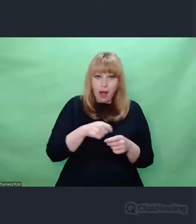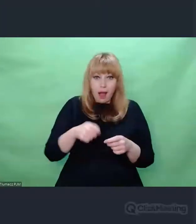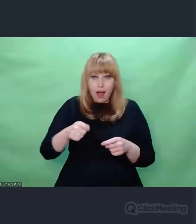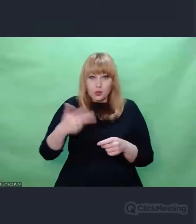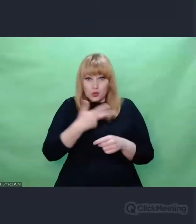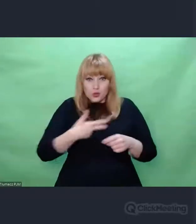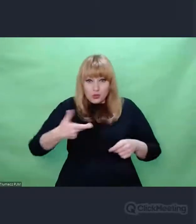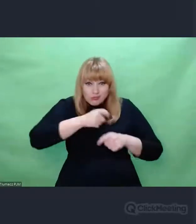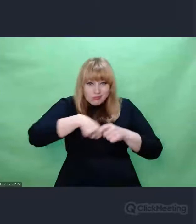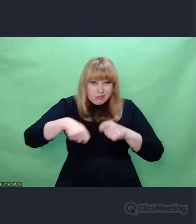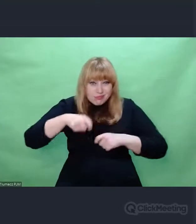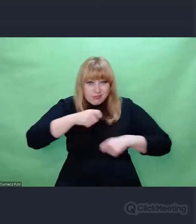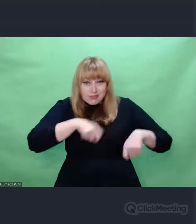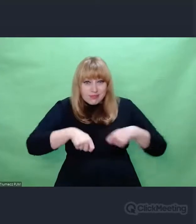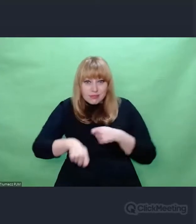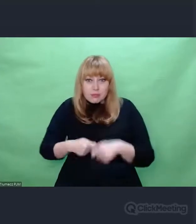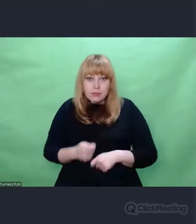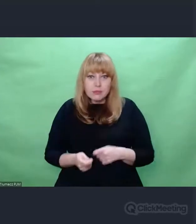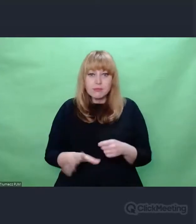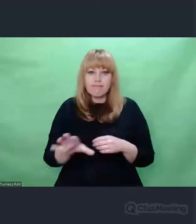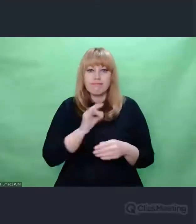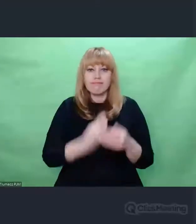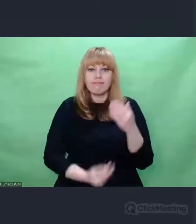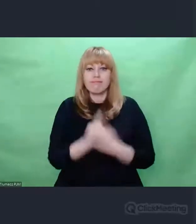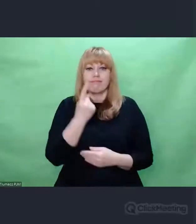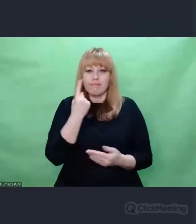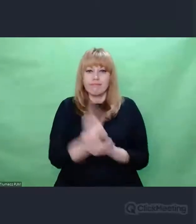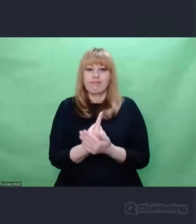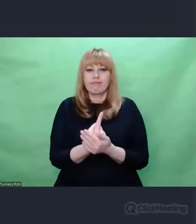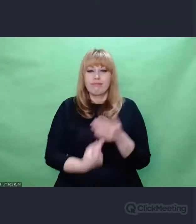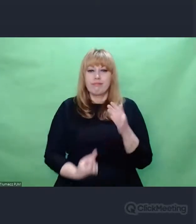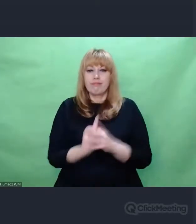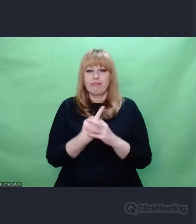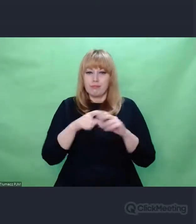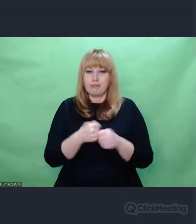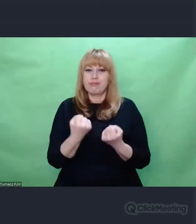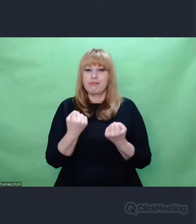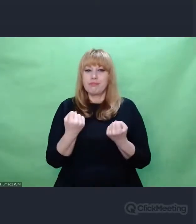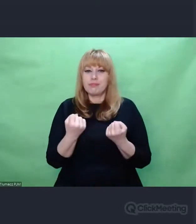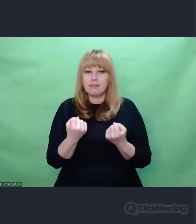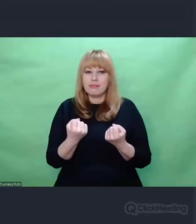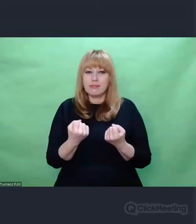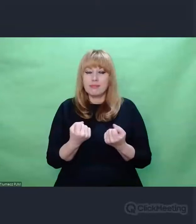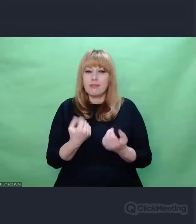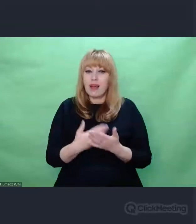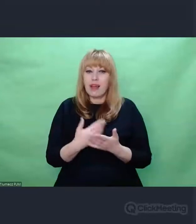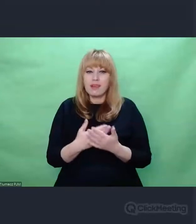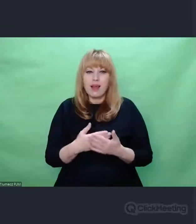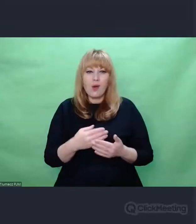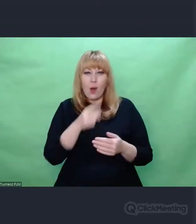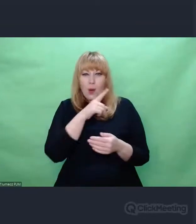ale chwilowo nie wiedzą czego się złapać. Czują nieważkość bo zaraz stracą równowagę.